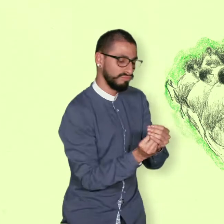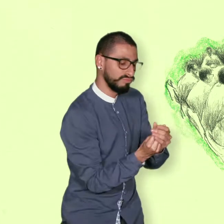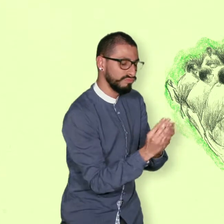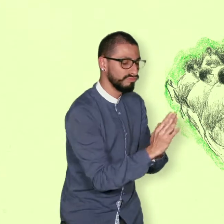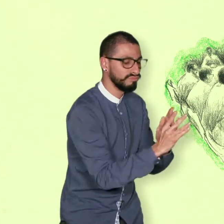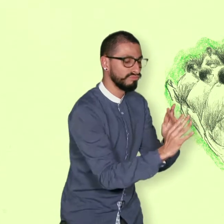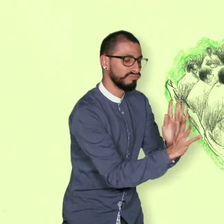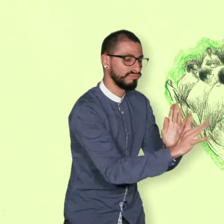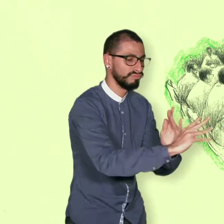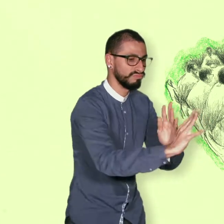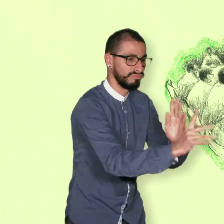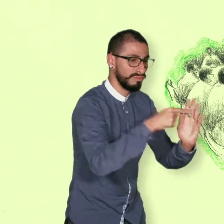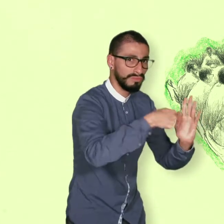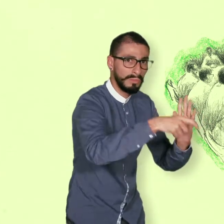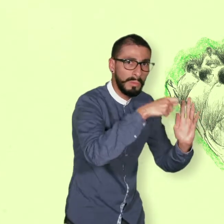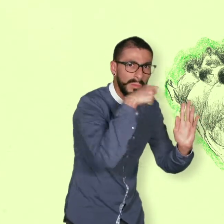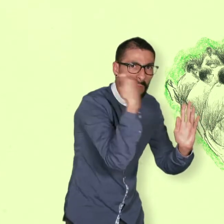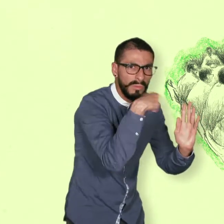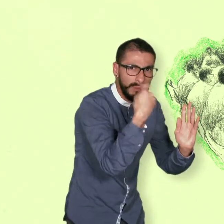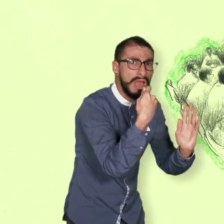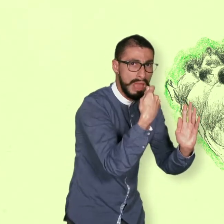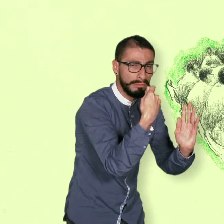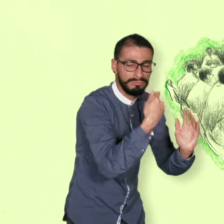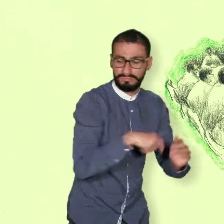Soluciones al problema de las drogas ilícitas.